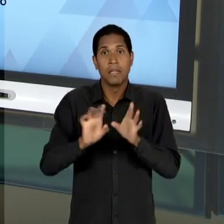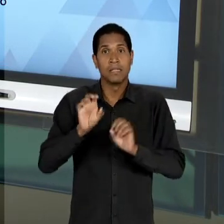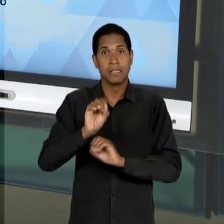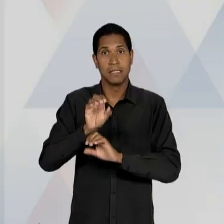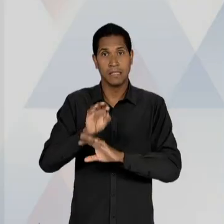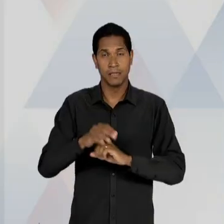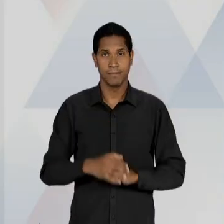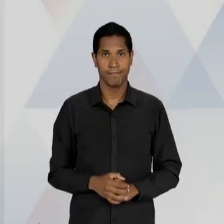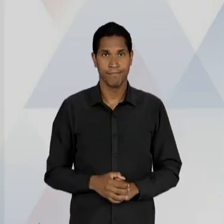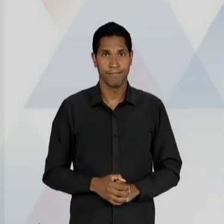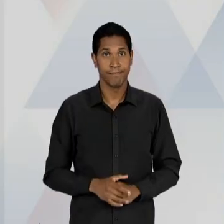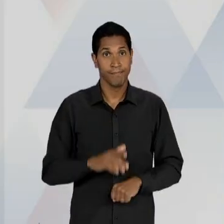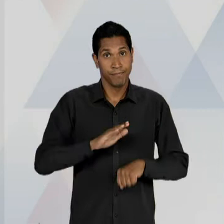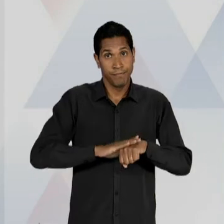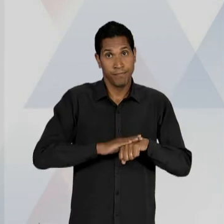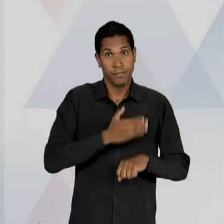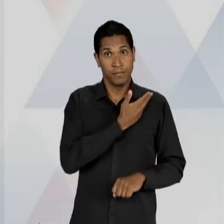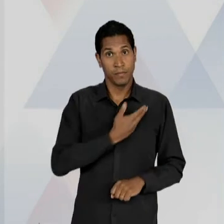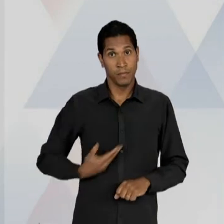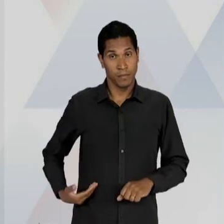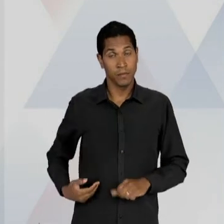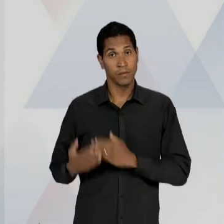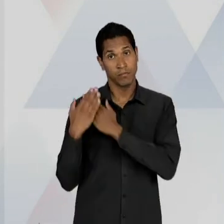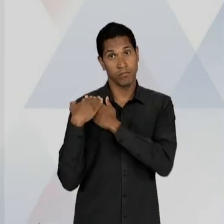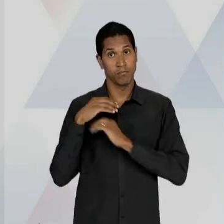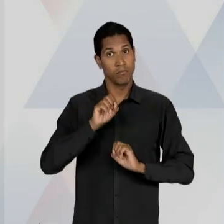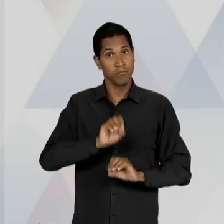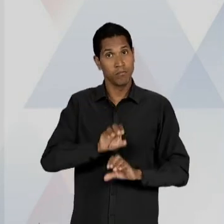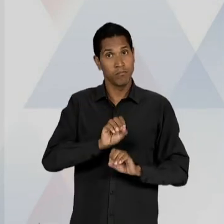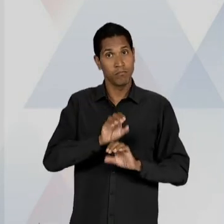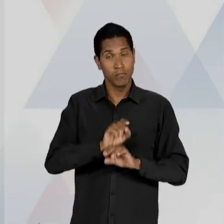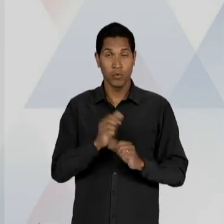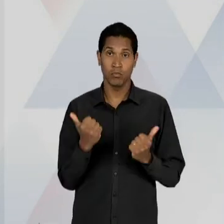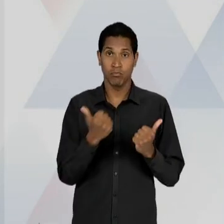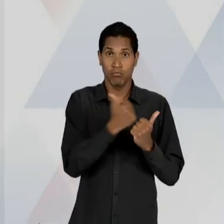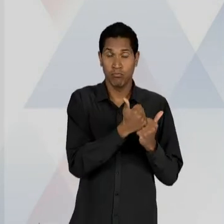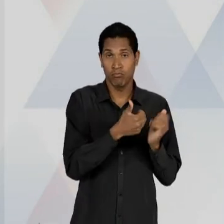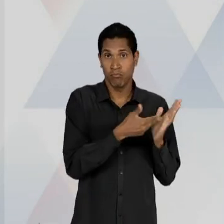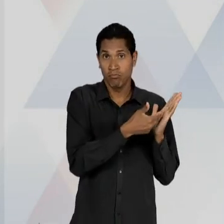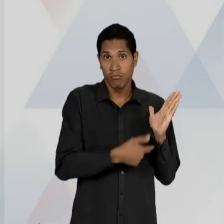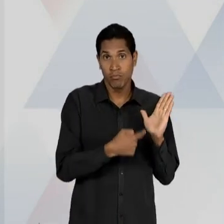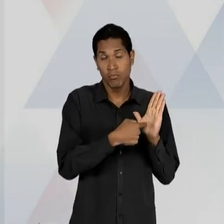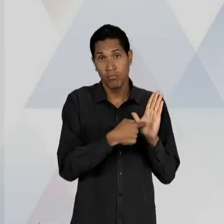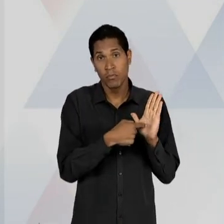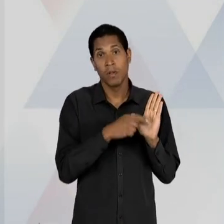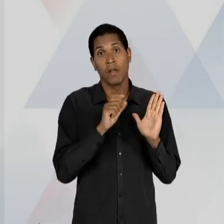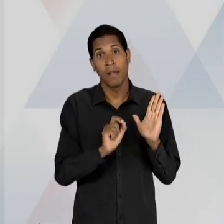ESTADO COMO EDUCADOR, O SUBSTITUTIVO APRESENTAVA UMA IDEIA DO ESTADO COMO UM MERO PROVEDOR DE